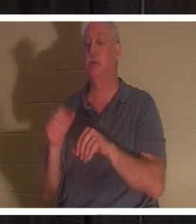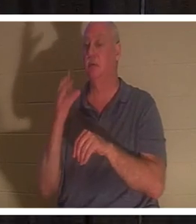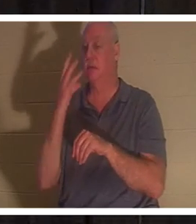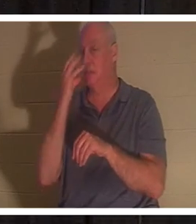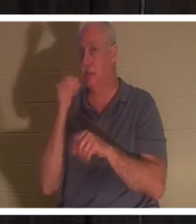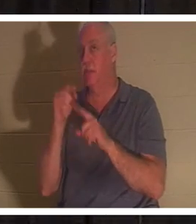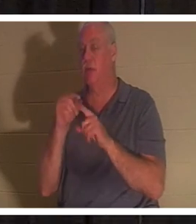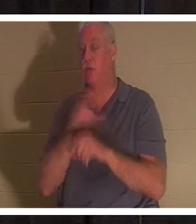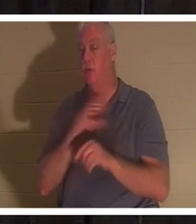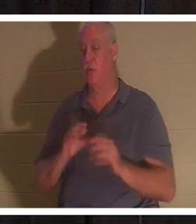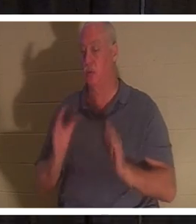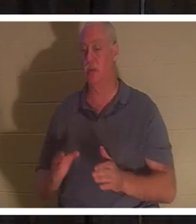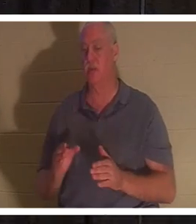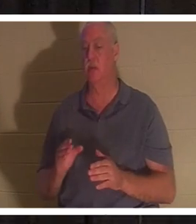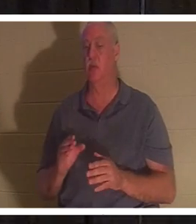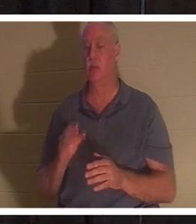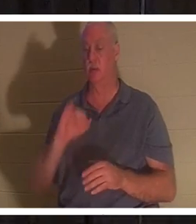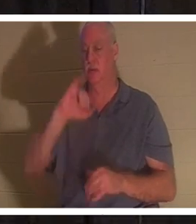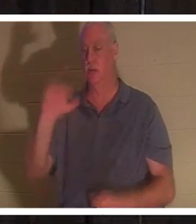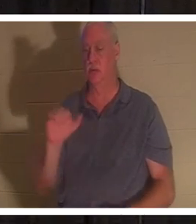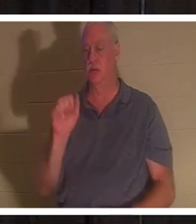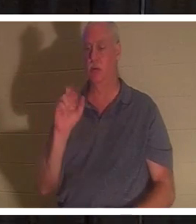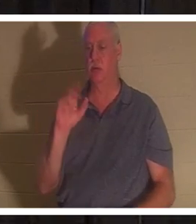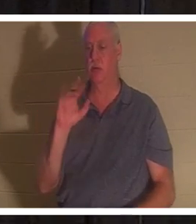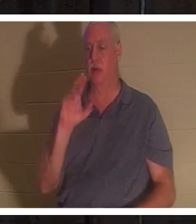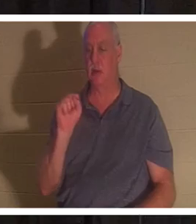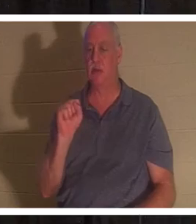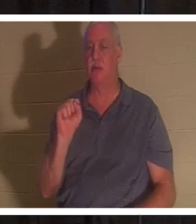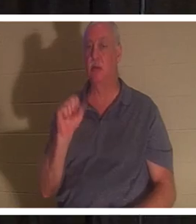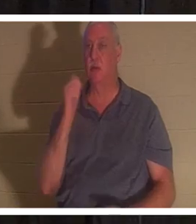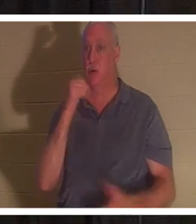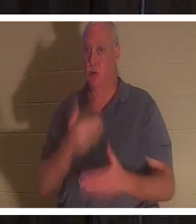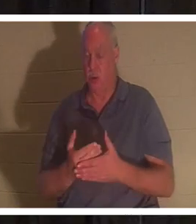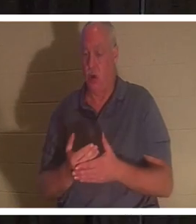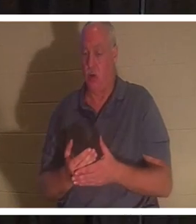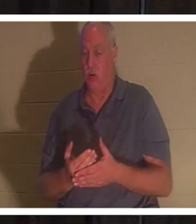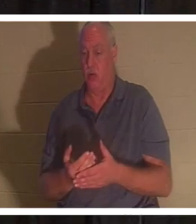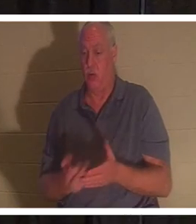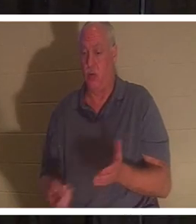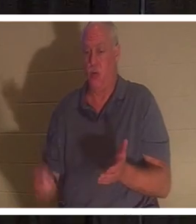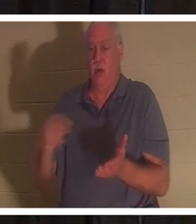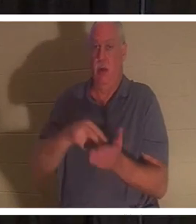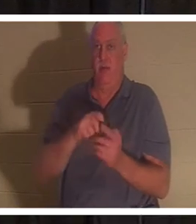मृतकों में से जीवित किया था। मेरे साथ ल्यूक अध्याय 8 की ओर मुड़ें, लेकिन यह आपके पावर प्वाइंट में है, यह होना भी चाहिए